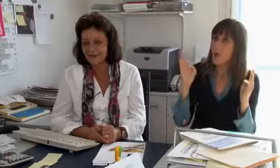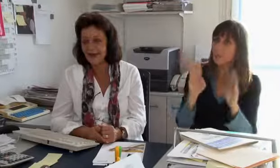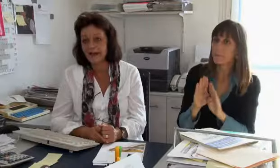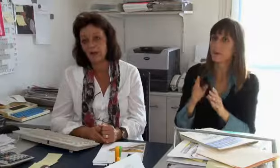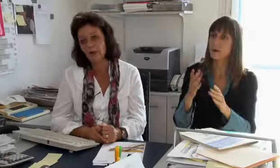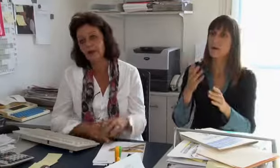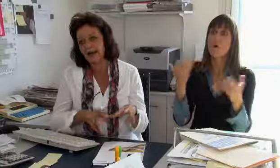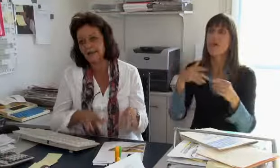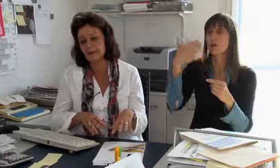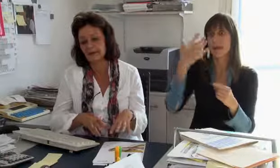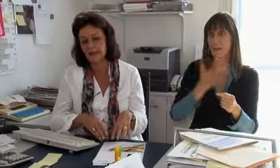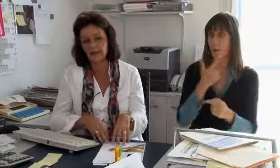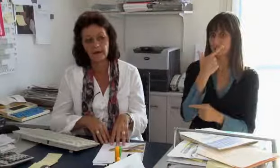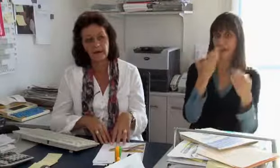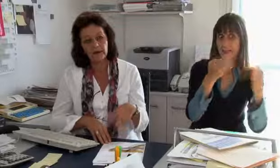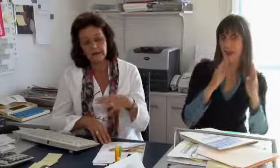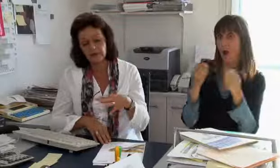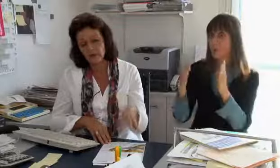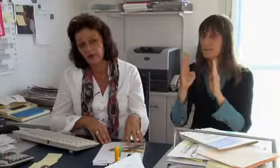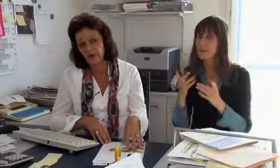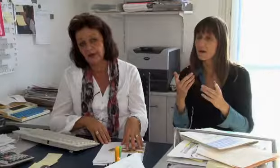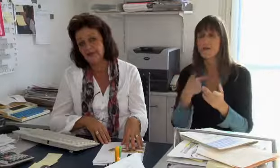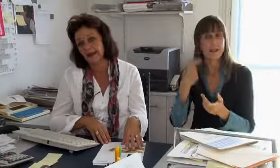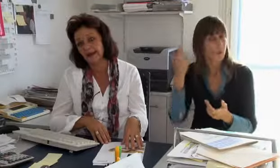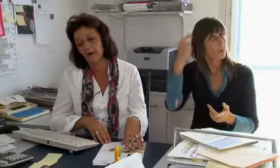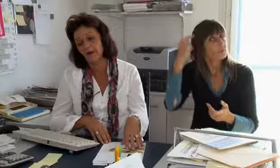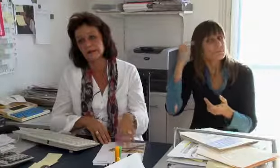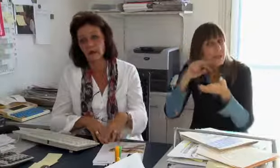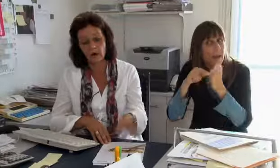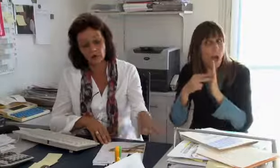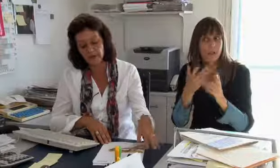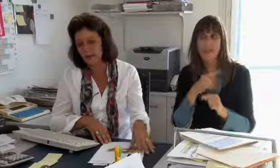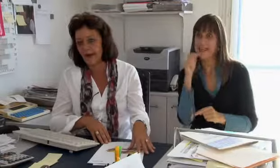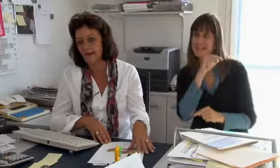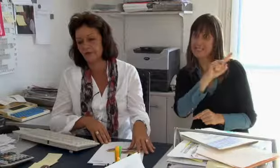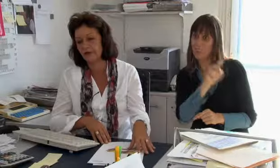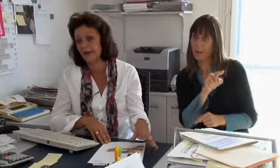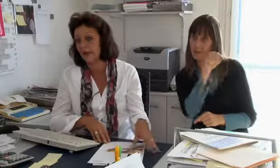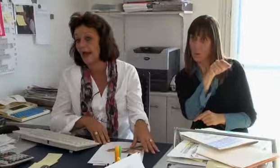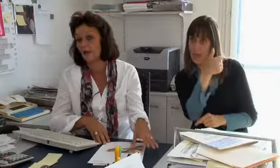es braucht einen Raum, vielleicht braucht es später auch zwei Räume, wir haben geplant in Zürich eine Zentrale